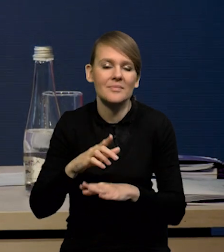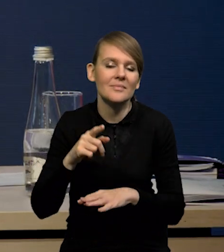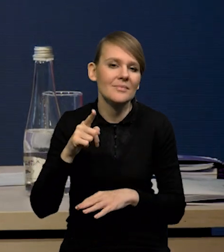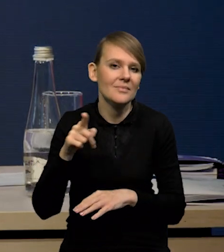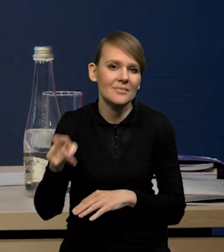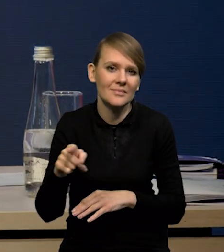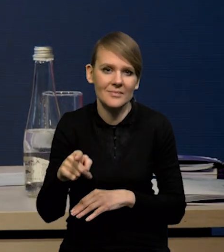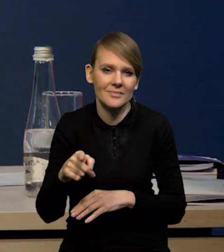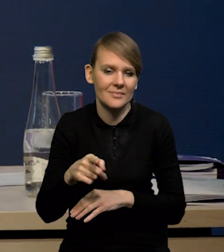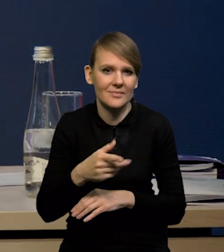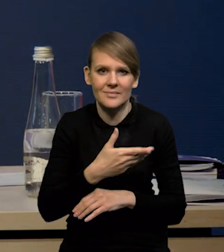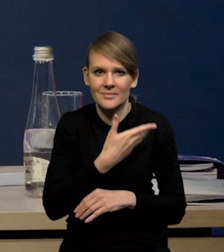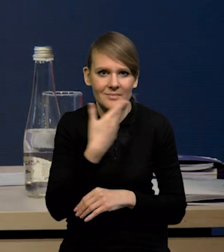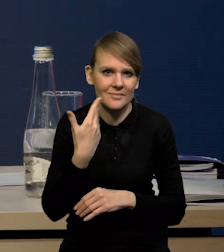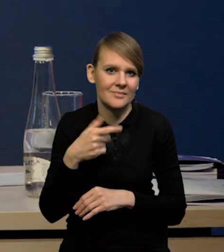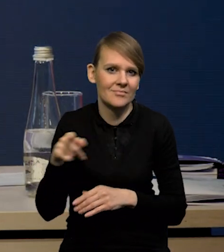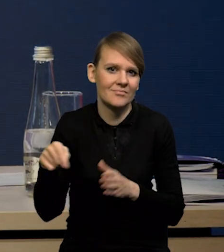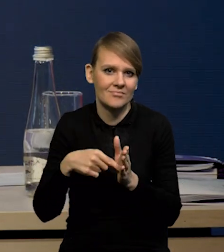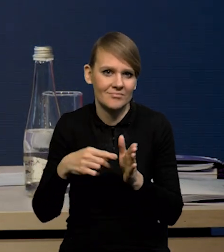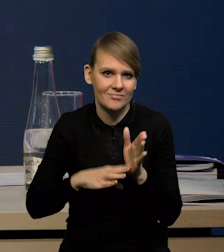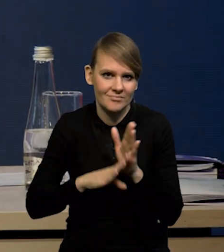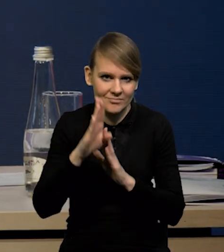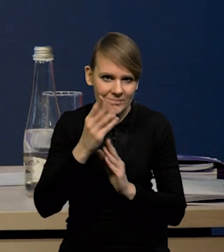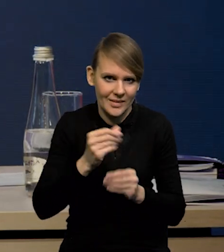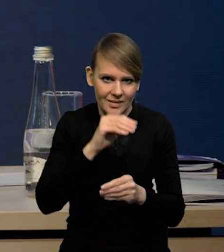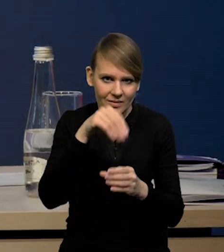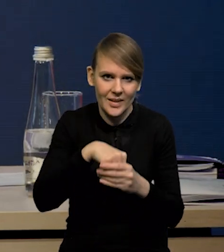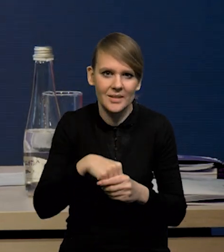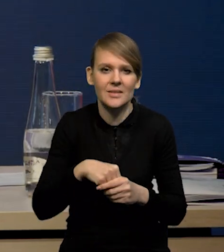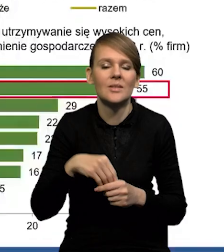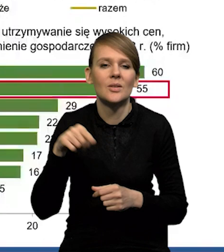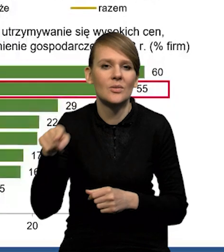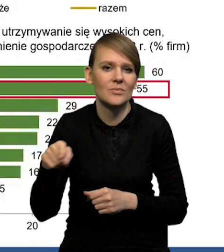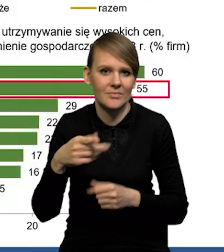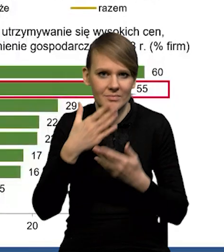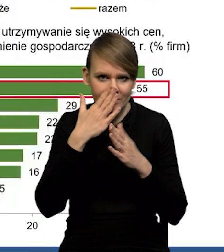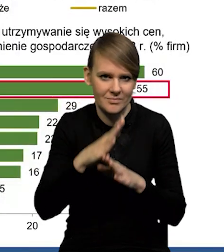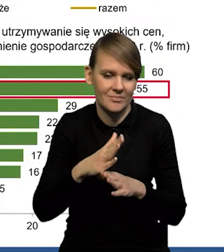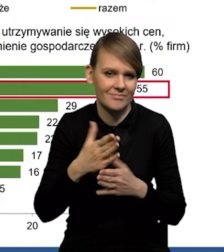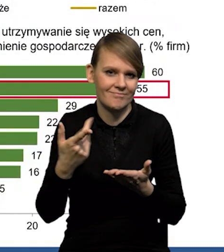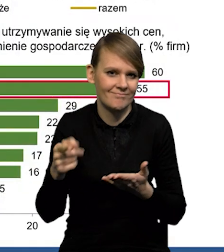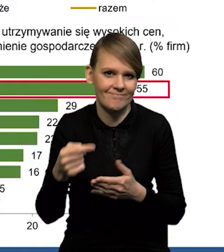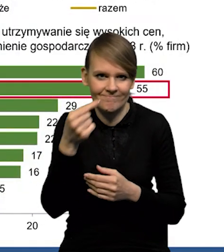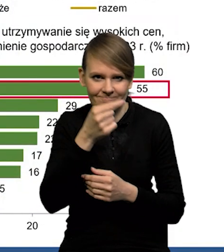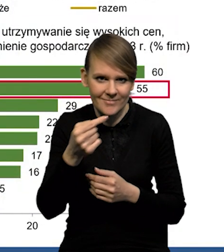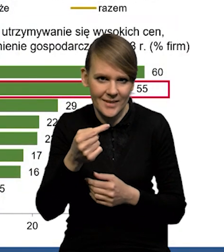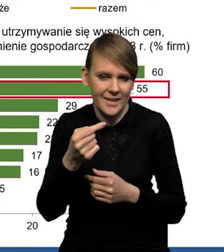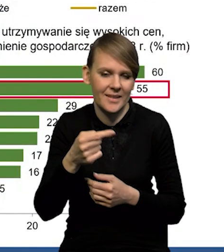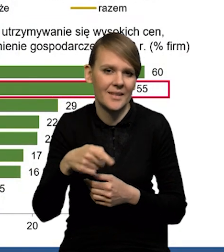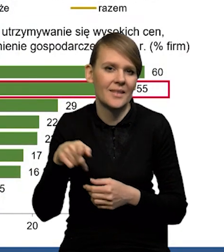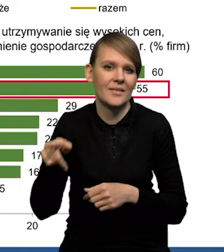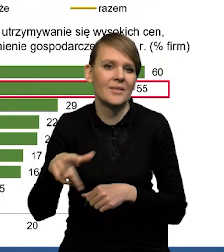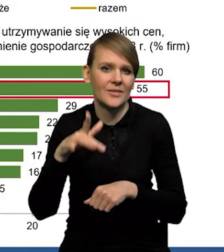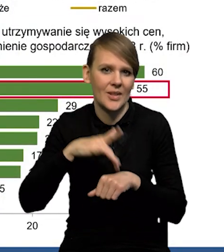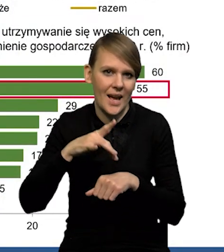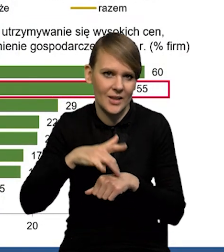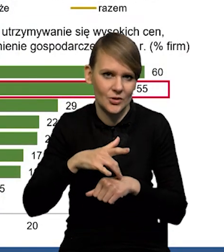też nie pokazuje odbicia inwestycji, pokazuje raczej dosyć pesymistyczne wskazania przedsiębiorców.